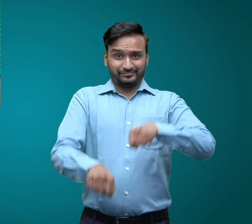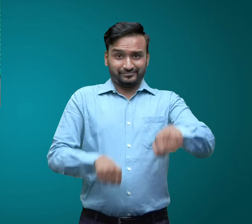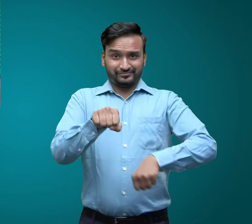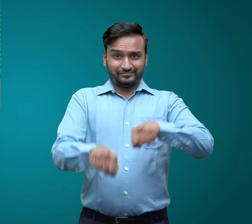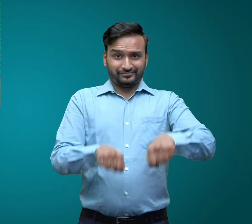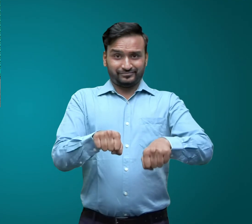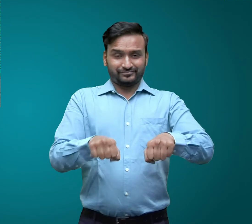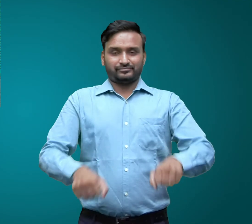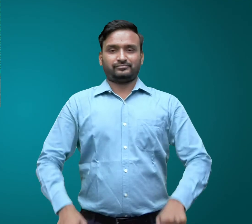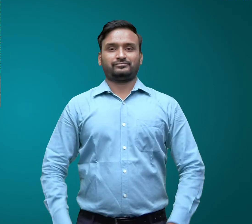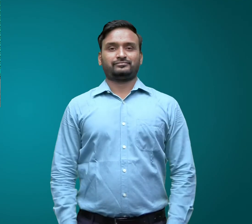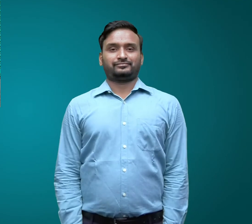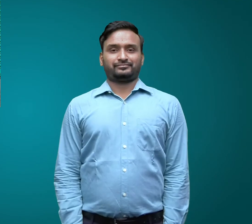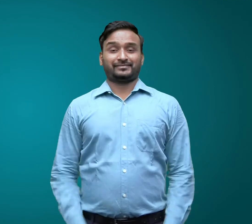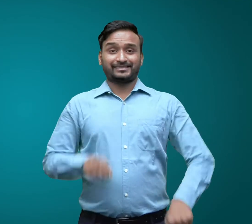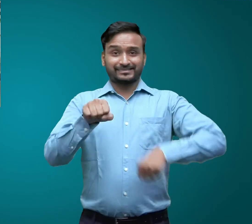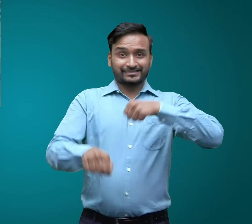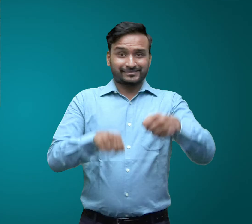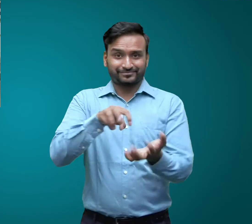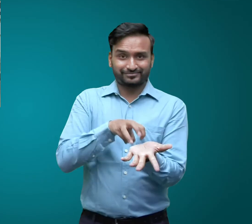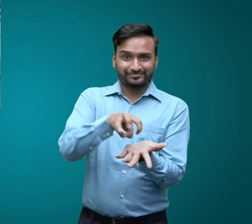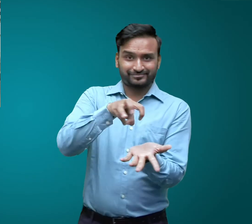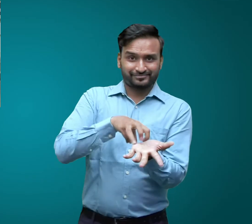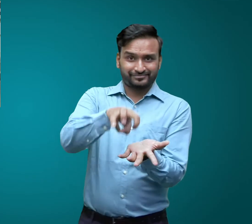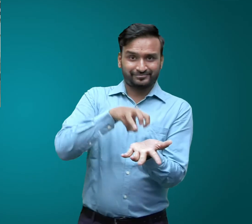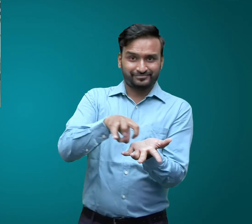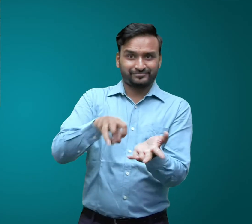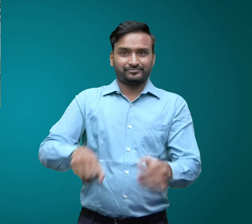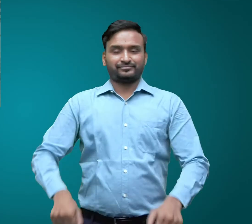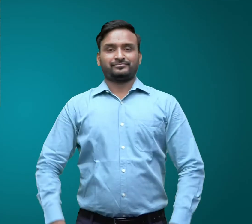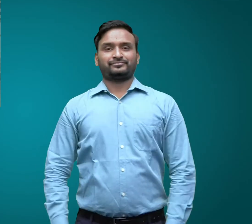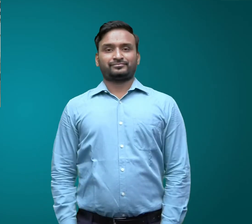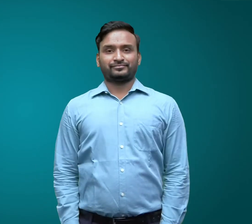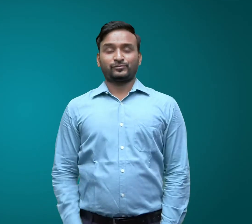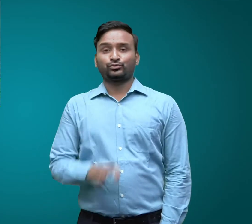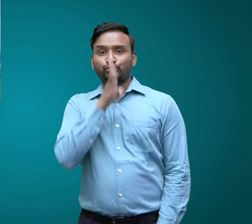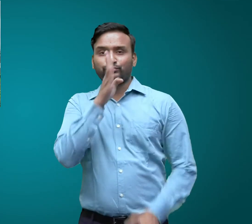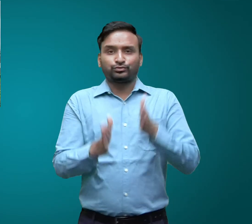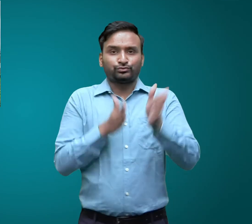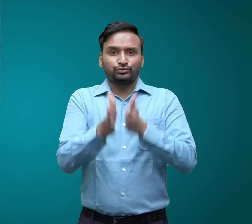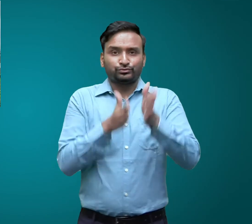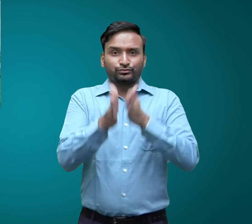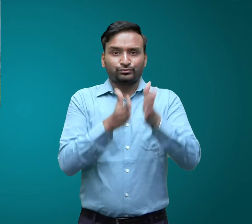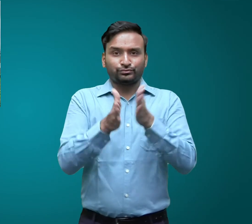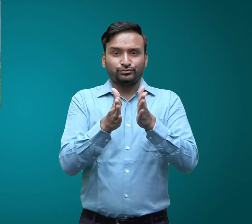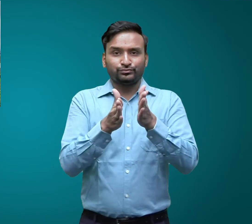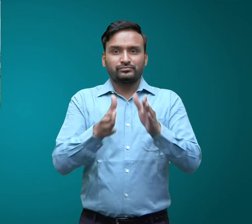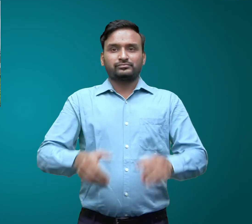साइकिल रिक्शा रेलगाडी